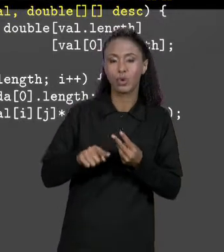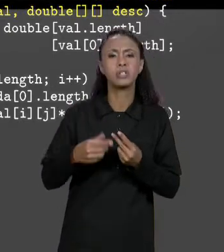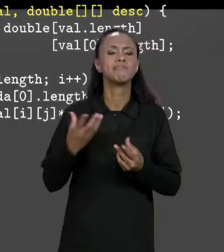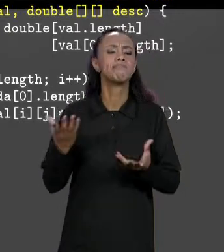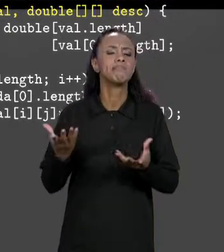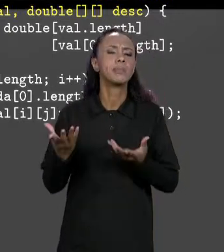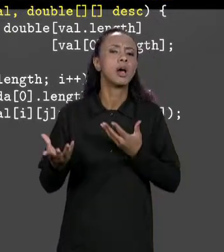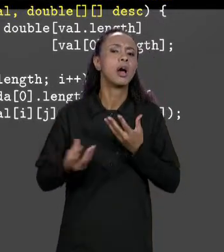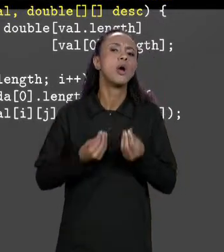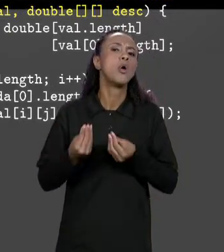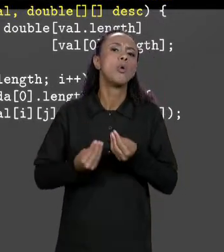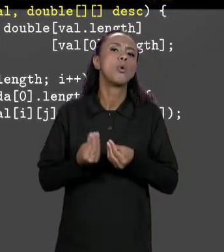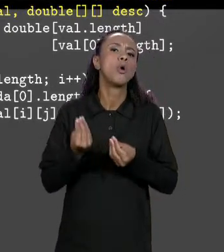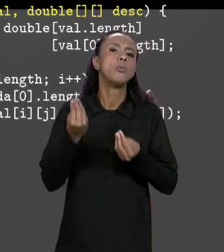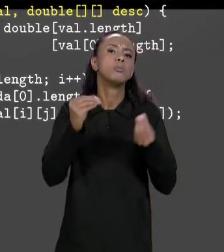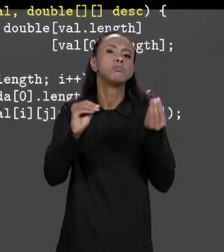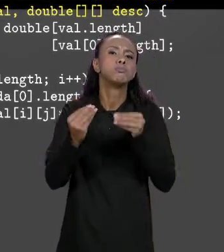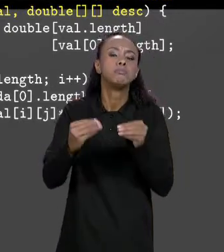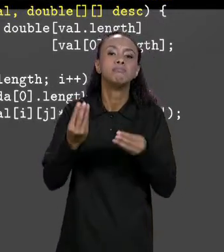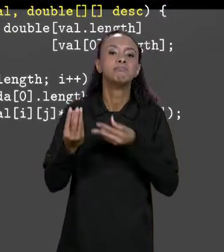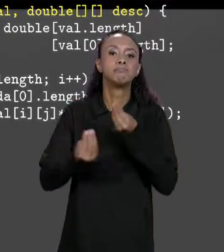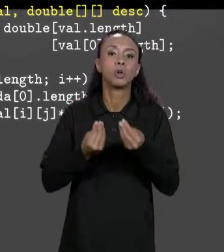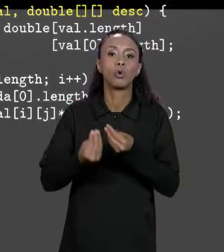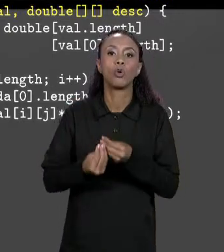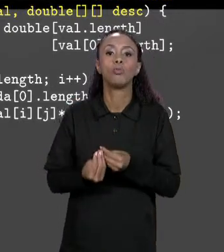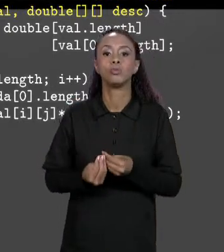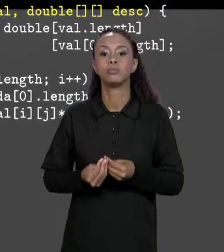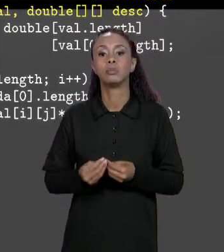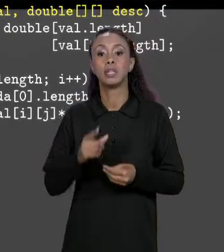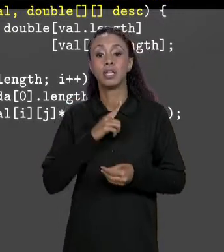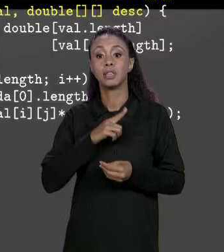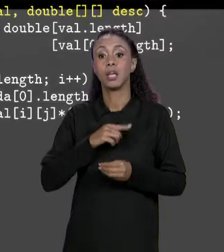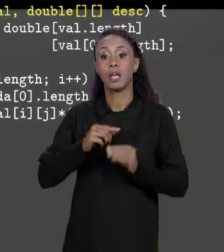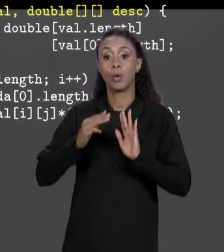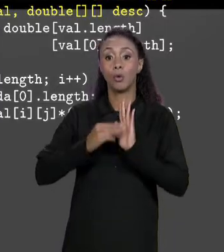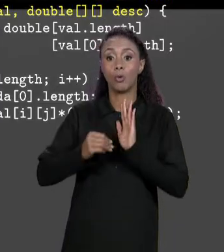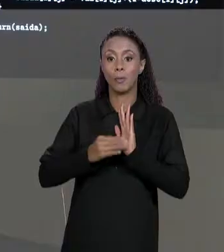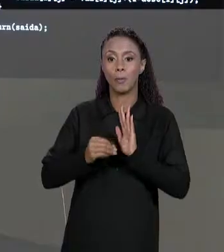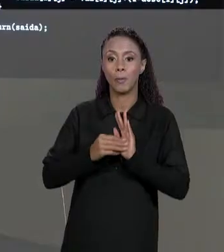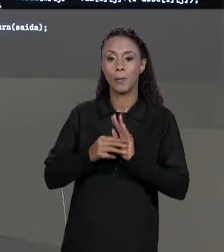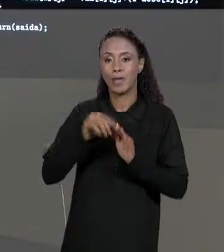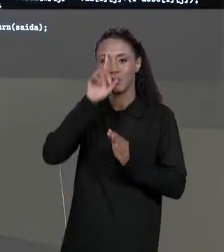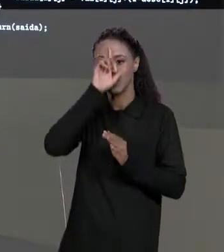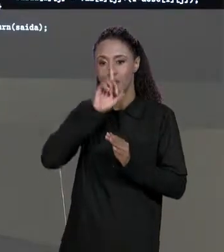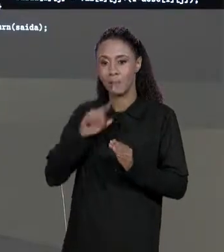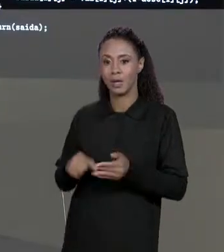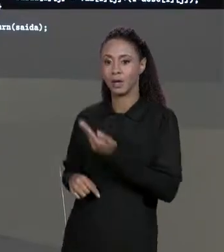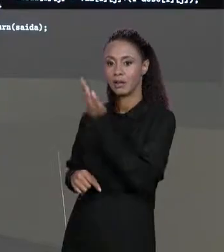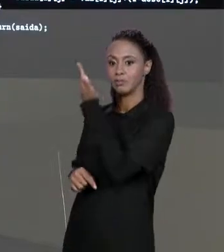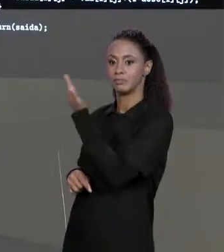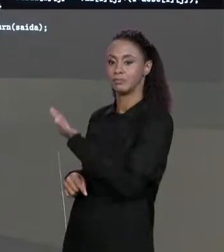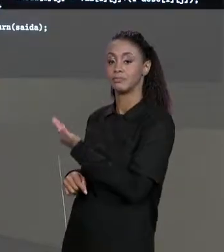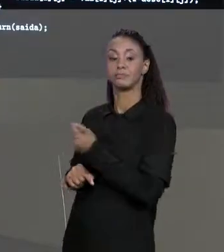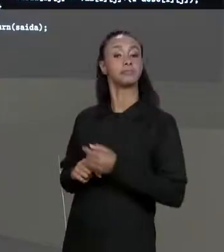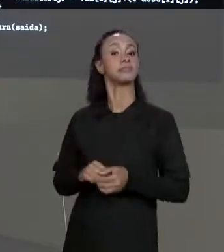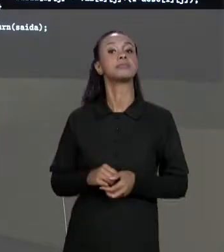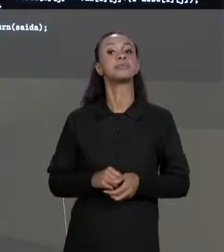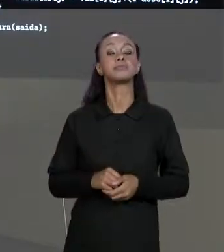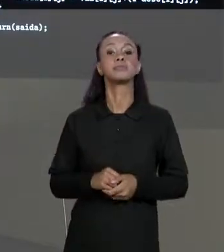IMPLEMENTA ELE? É O MÉTODO "CALCULA FINAL" RECEBE AS DUAS MATRIZES COMO PARÂMETRO DE ENTRADA E VAI TER COMO